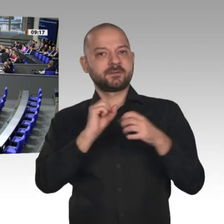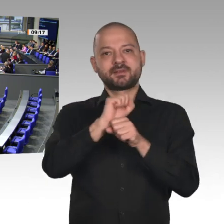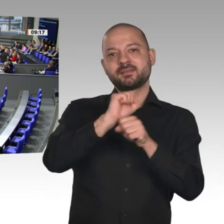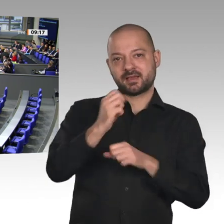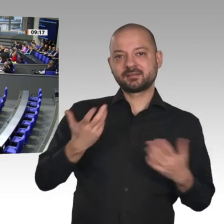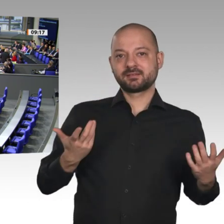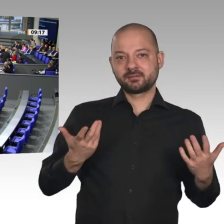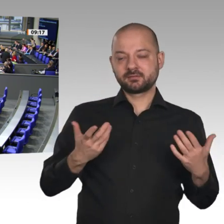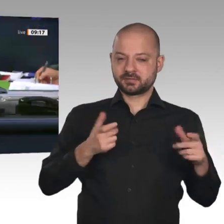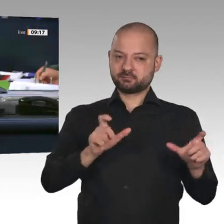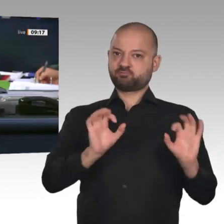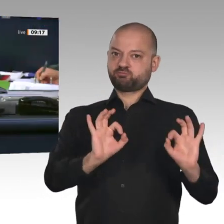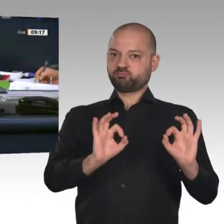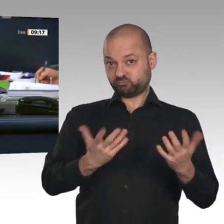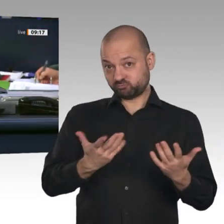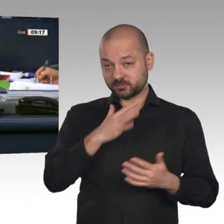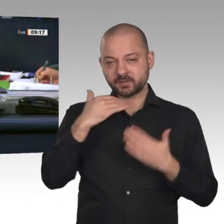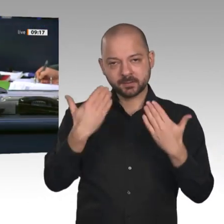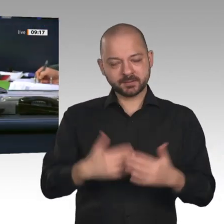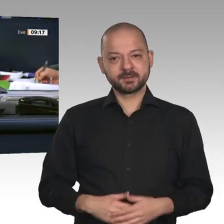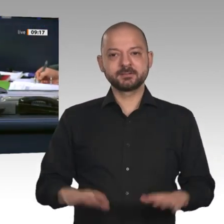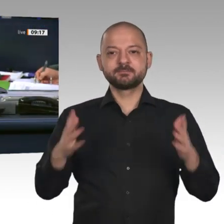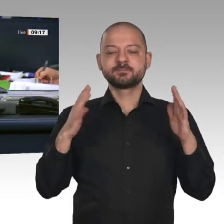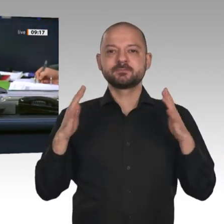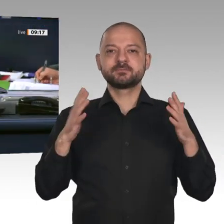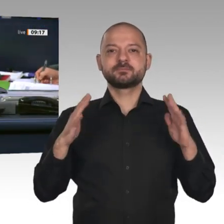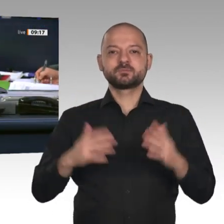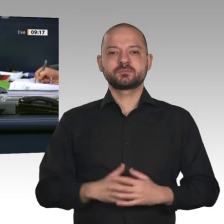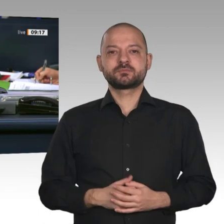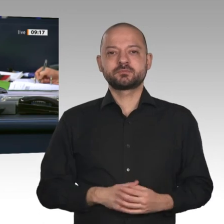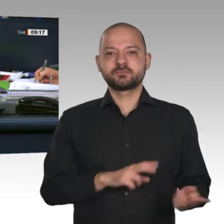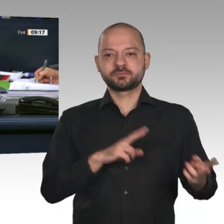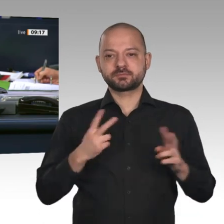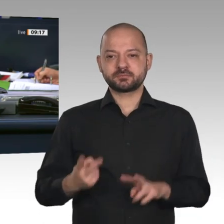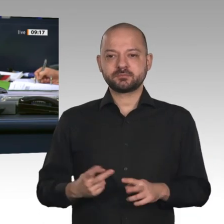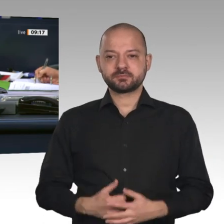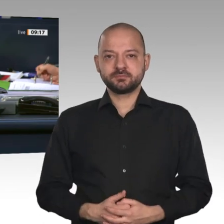Jetzt eröffne ich die Aussprache und erteile das Wort dem Abgeordneten Tino Chrupalla, AfD.